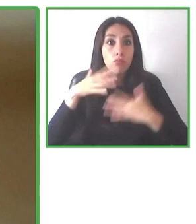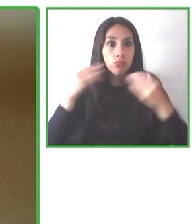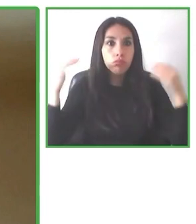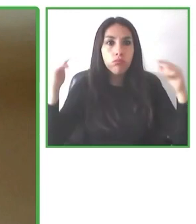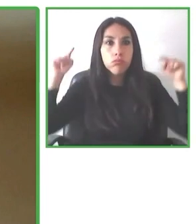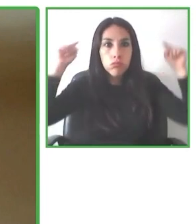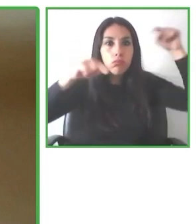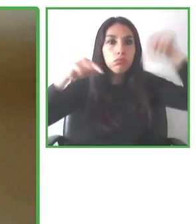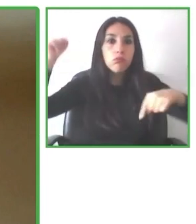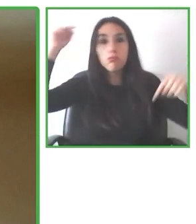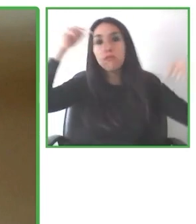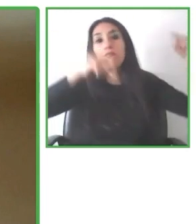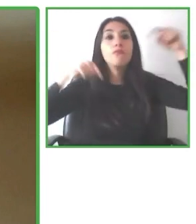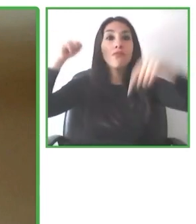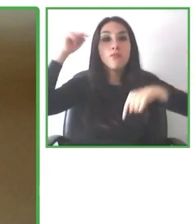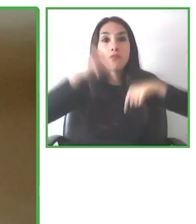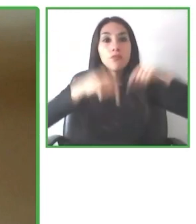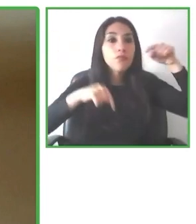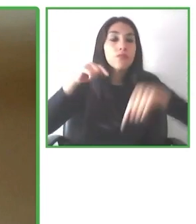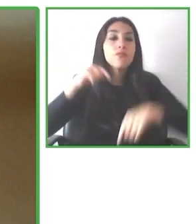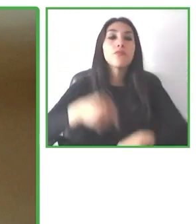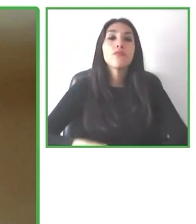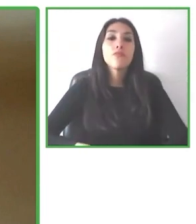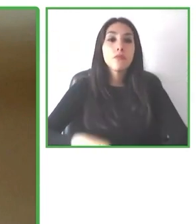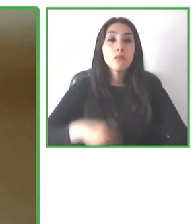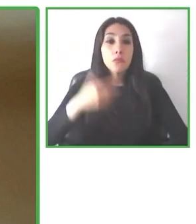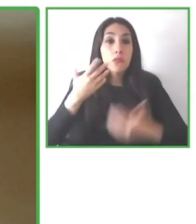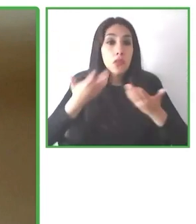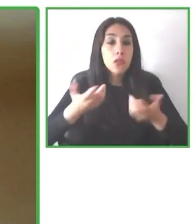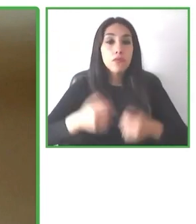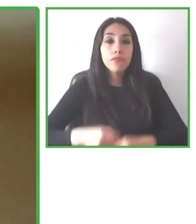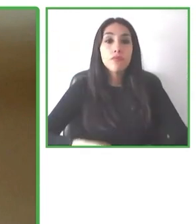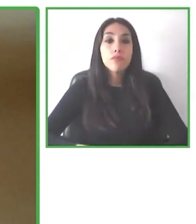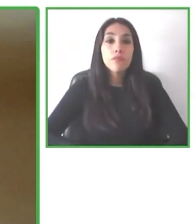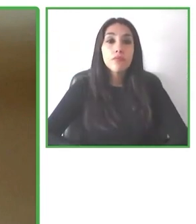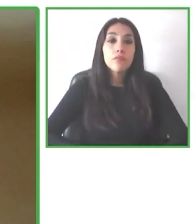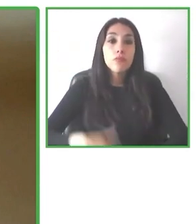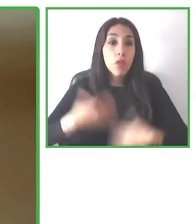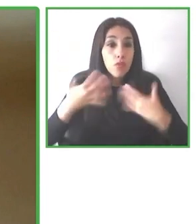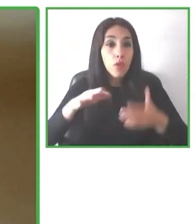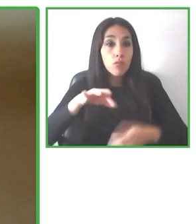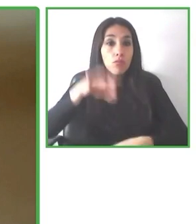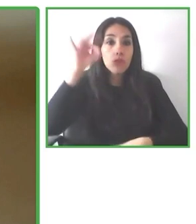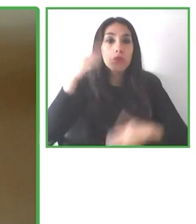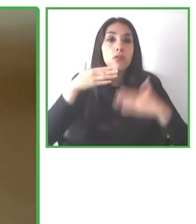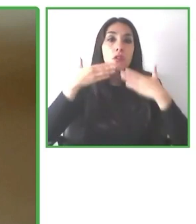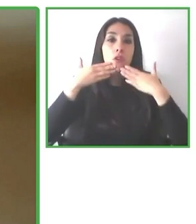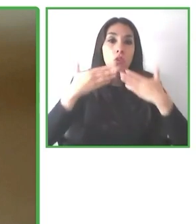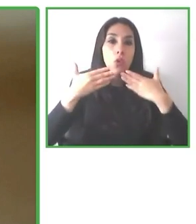sin límites. Todo partió con un grupo de amigos, Álvaro Silberstein, uno de los